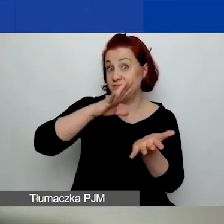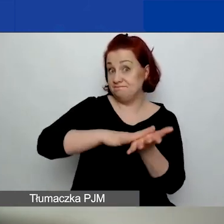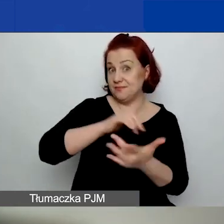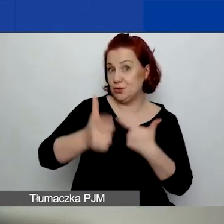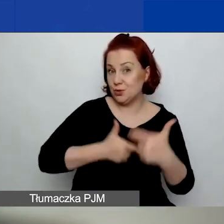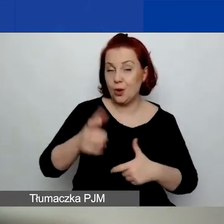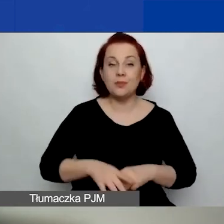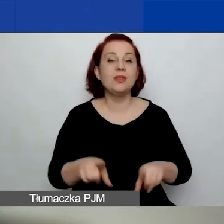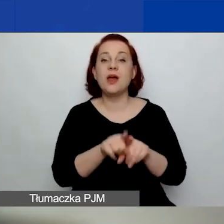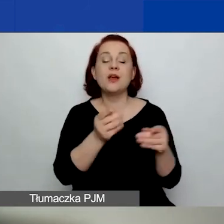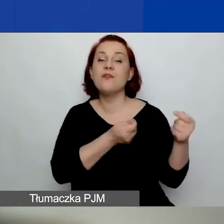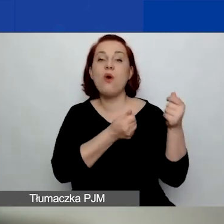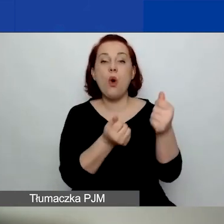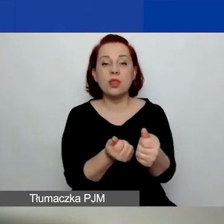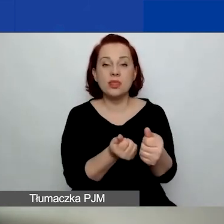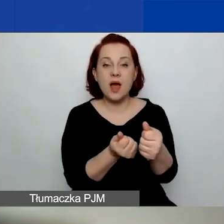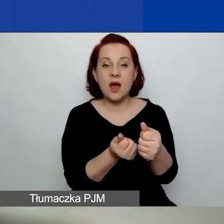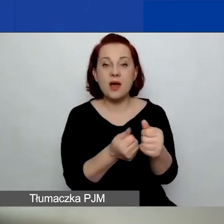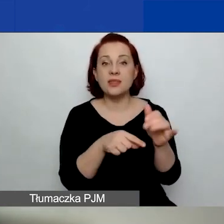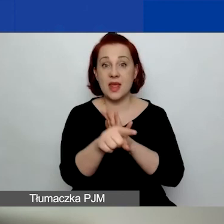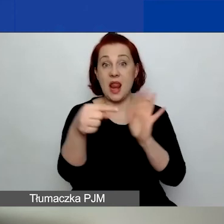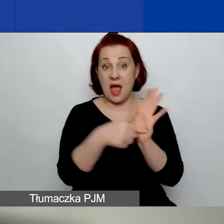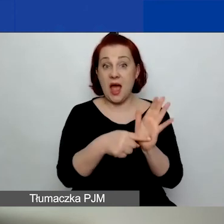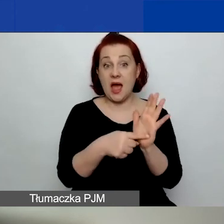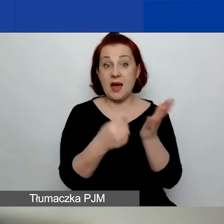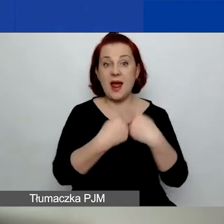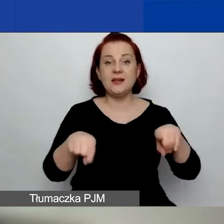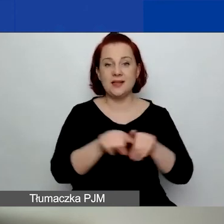Kwota przeznaczona na dofinansowanie